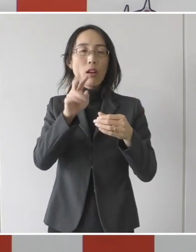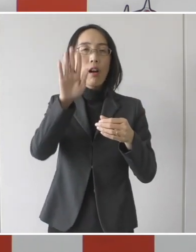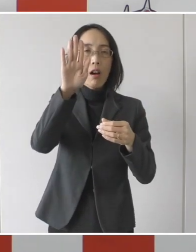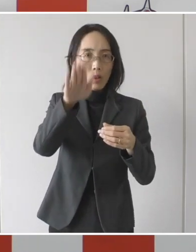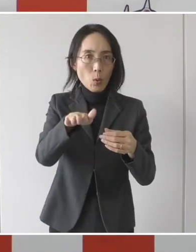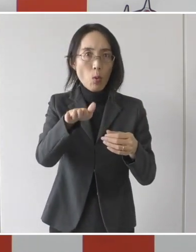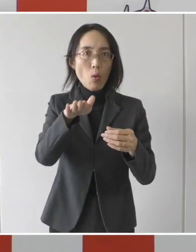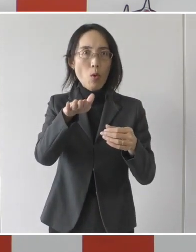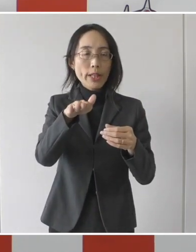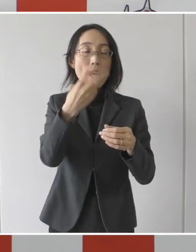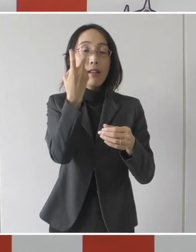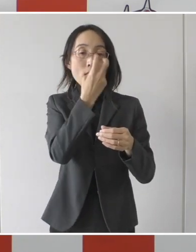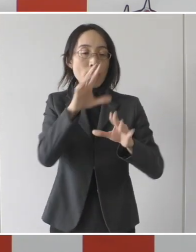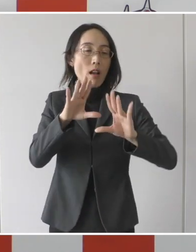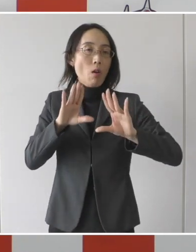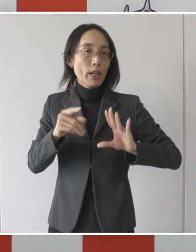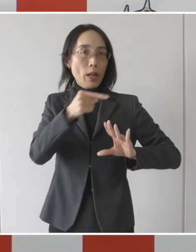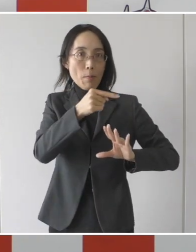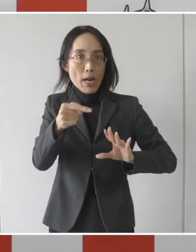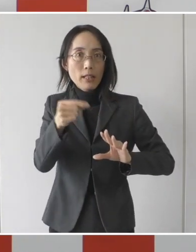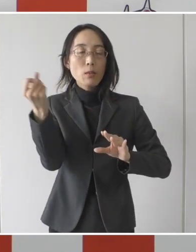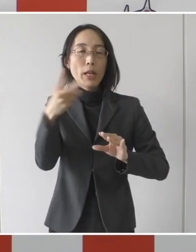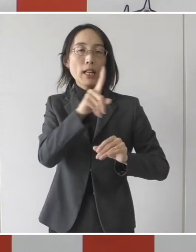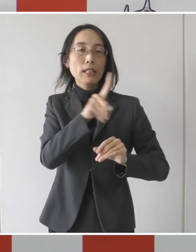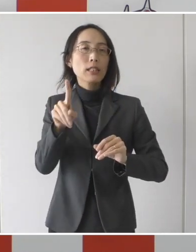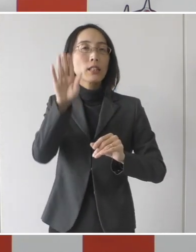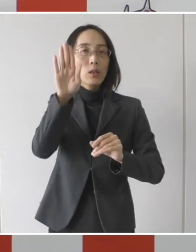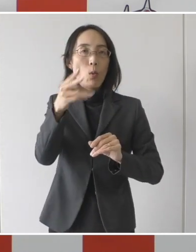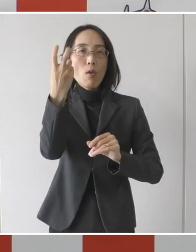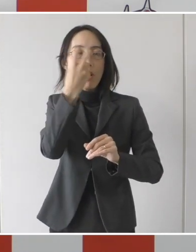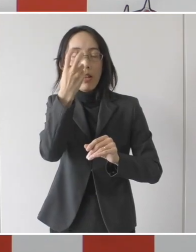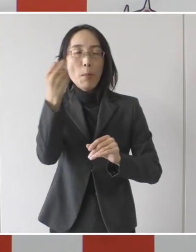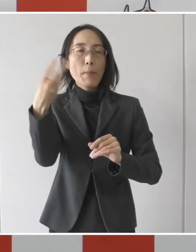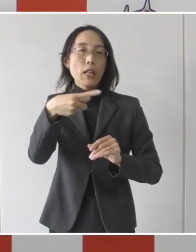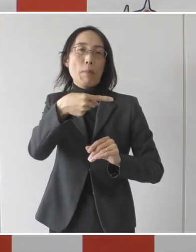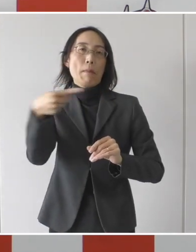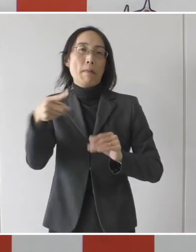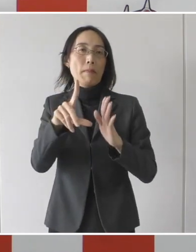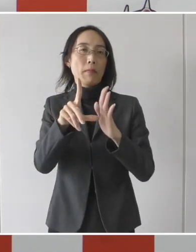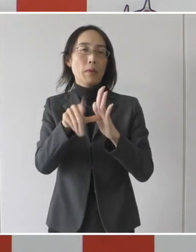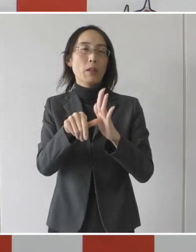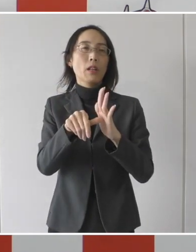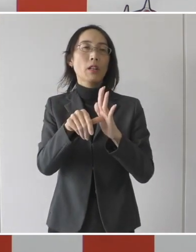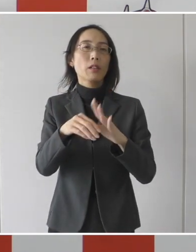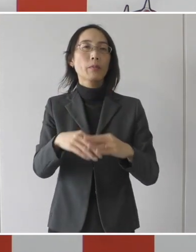24時間以上間隔を空けた 2回の検査で陰性になった方か、